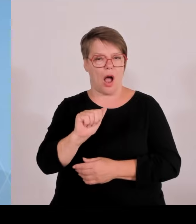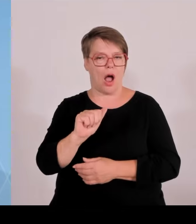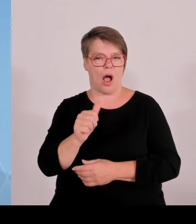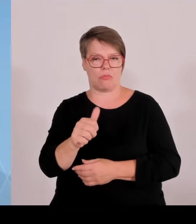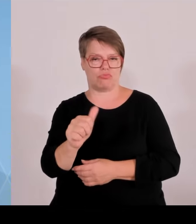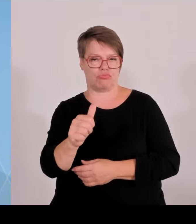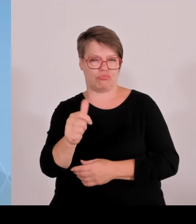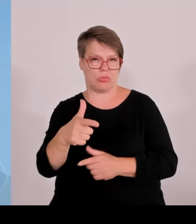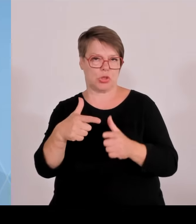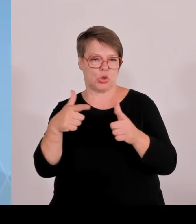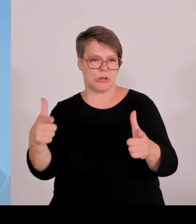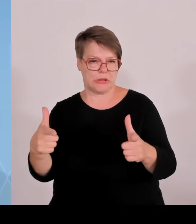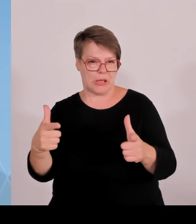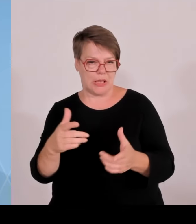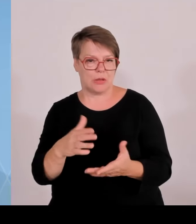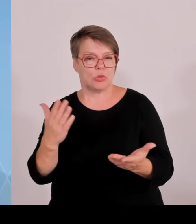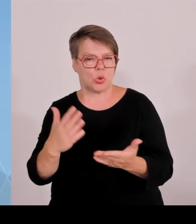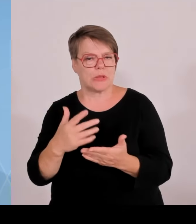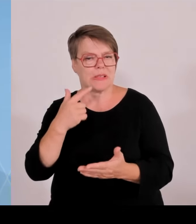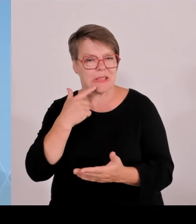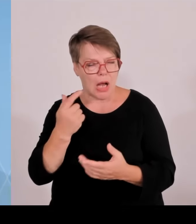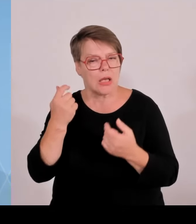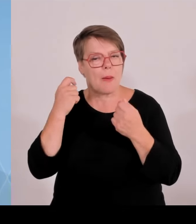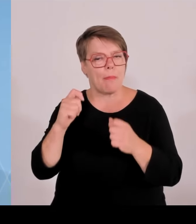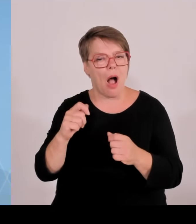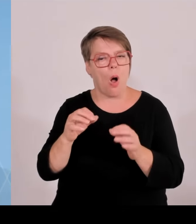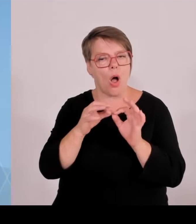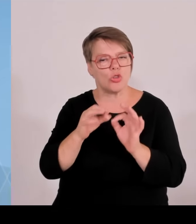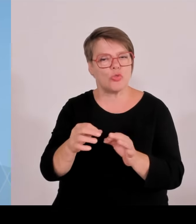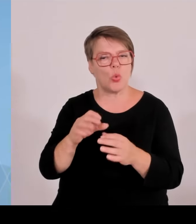Großteil der künftig neu erbauten Photovoltaikfreiflächen